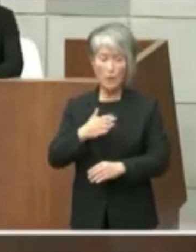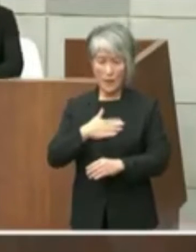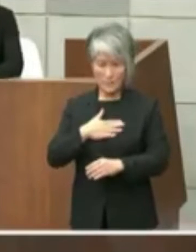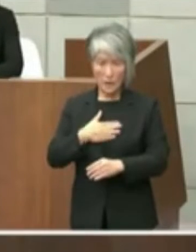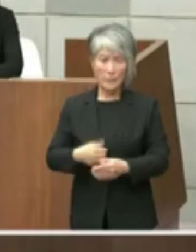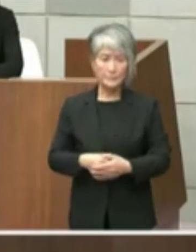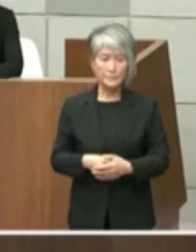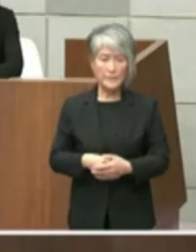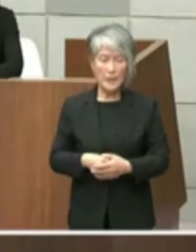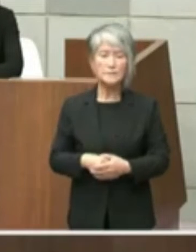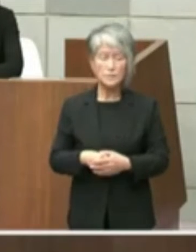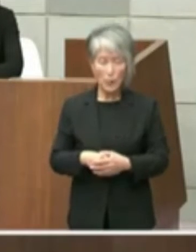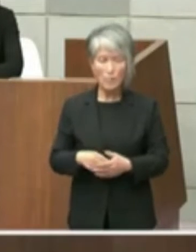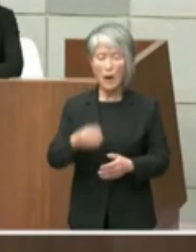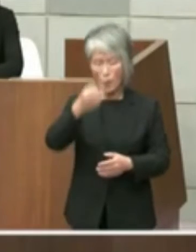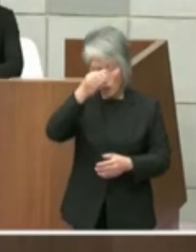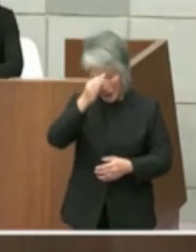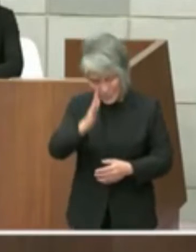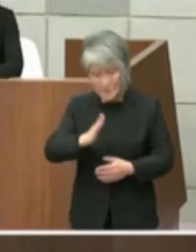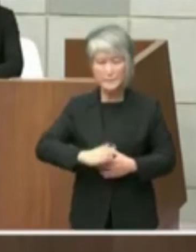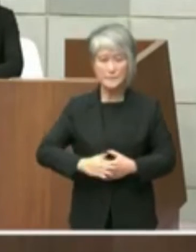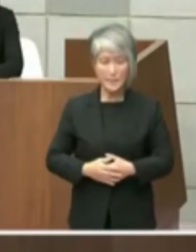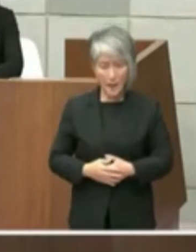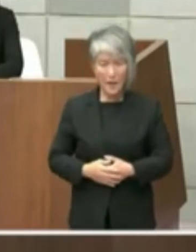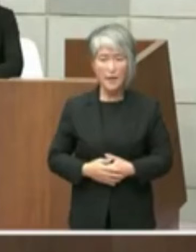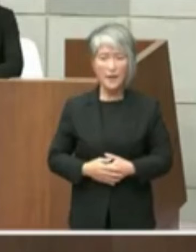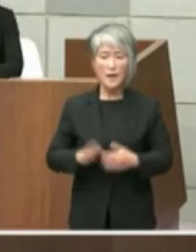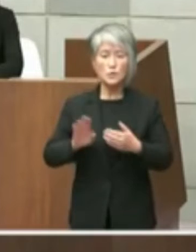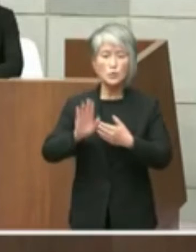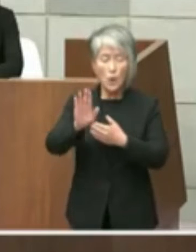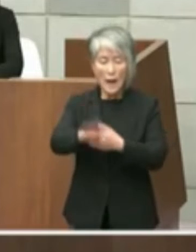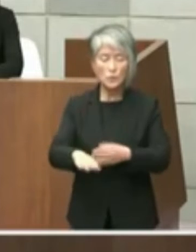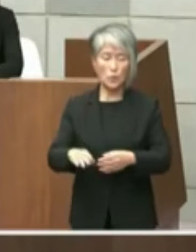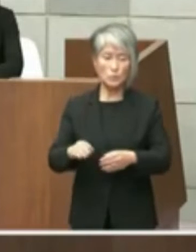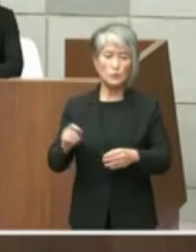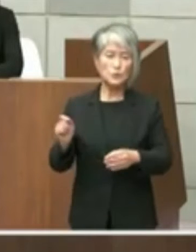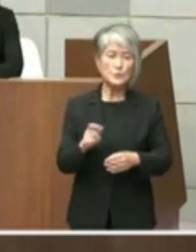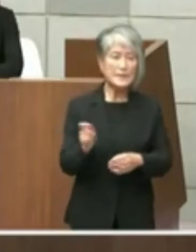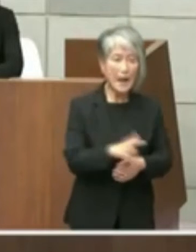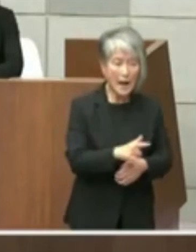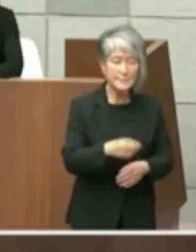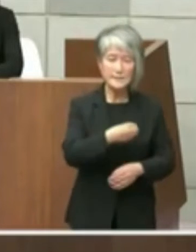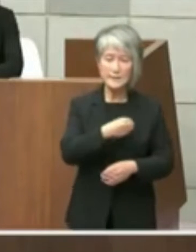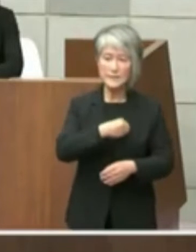撤回してお詫び申し上げ この後速やかに議員の皆様方にきっちりを